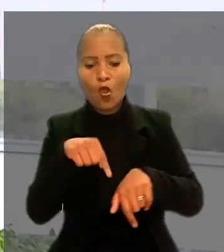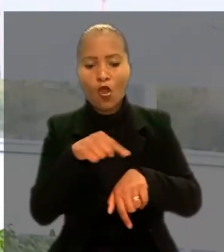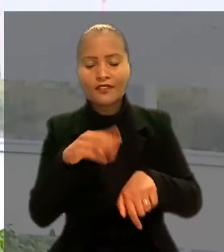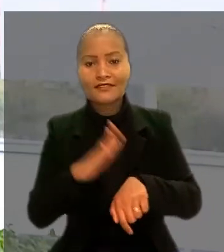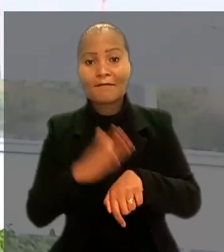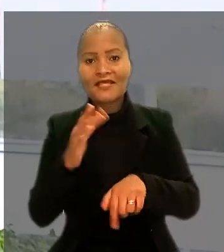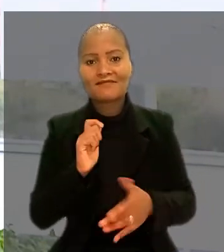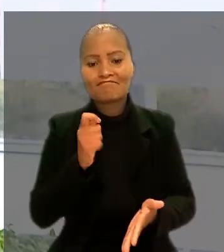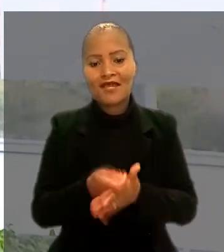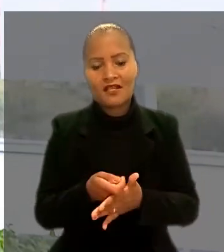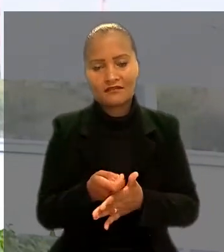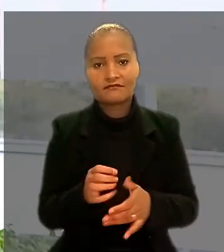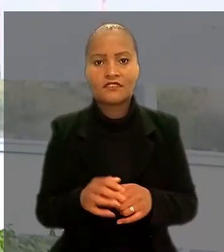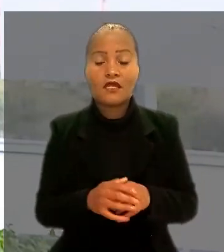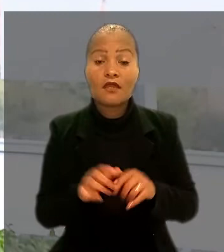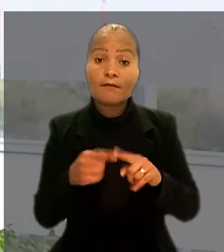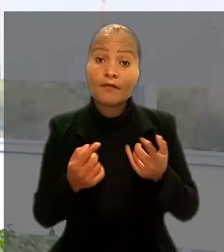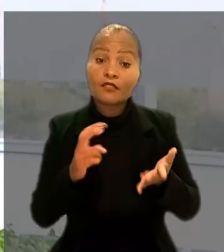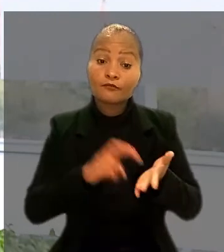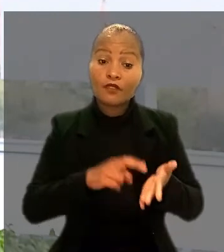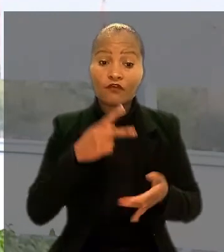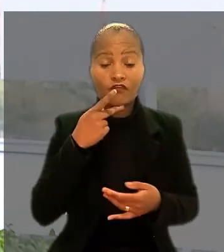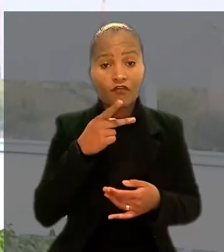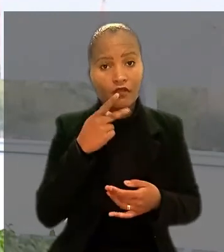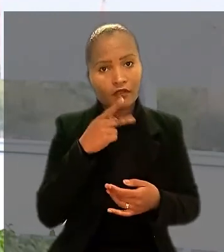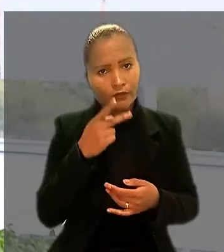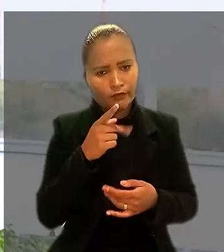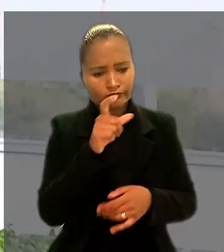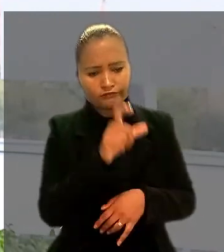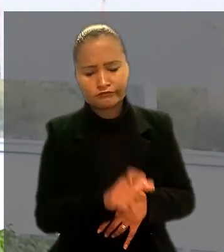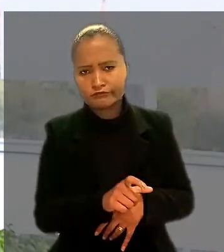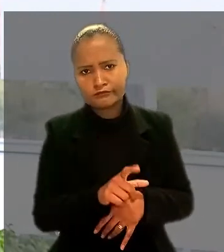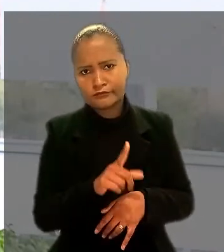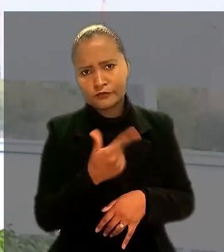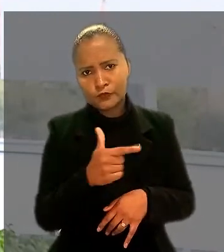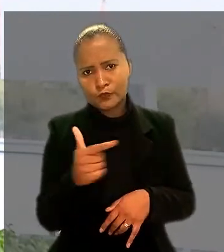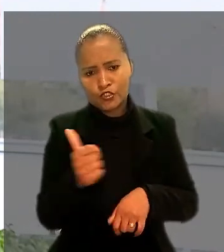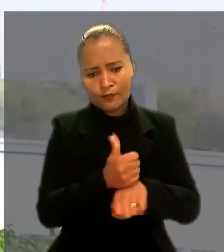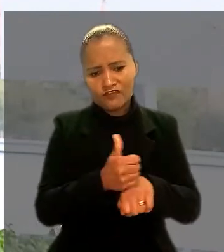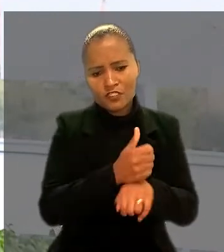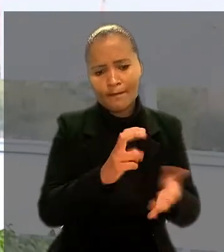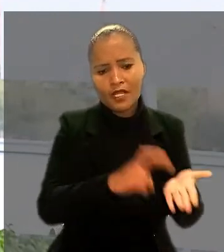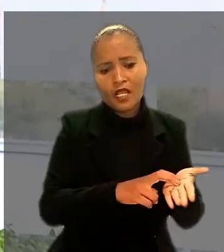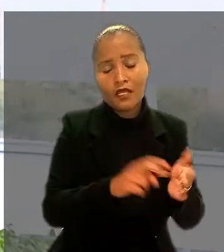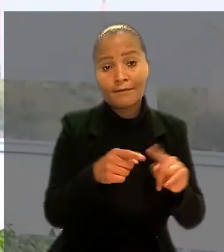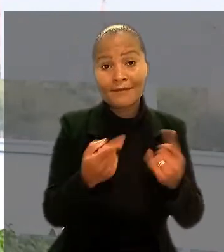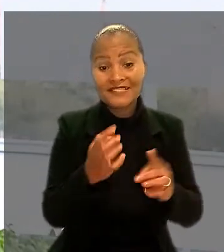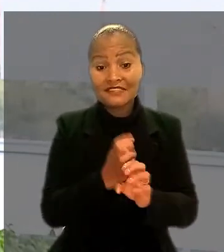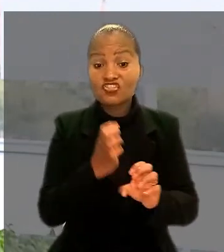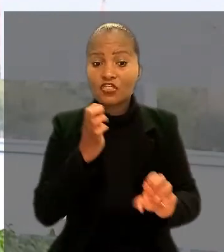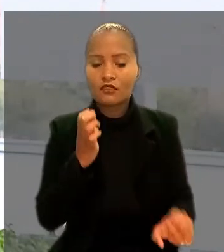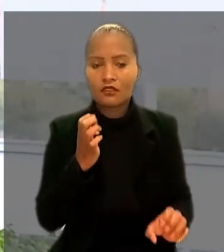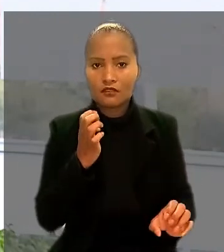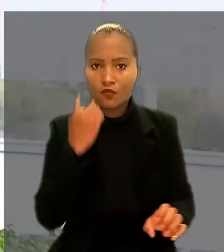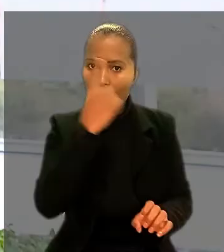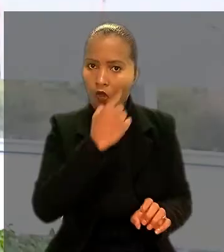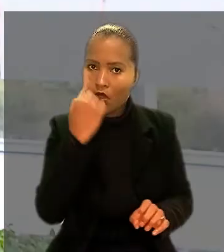Mas o banco alegou que o profissional não exercia funções bancárias e, sim, de engenheiro do banco, com jornada diferenciada de 8 horas.